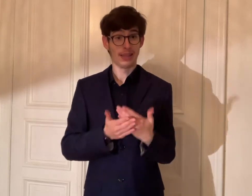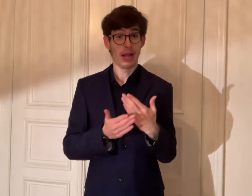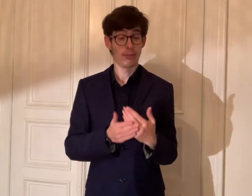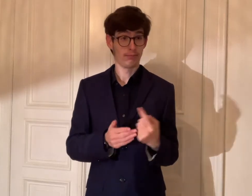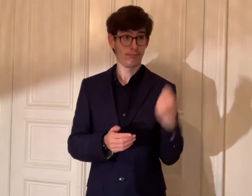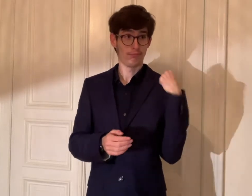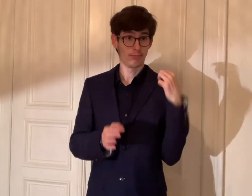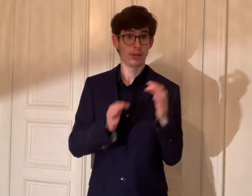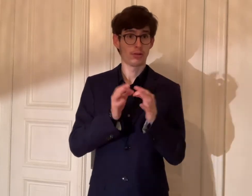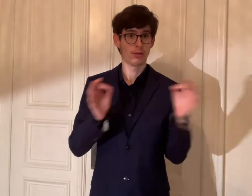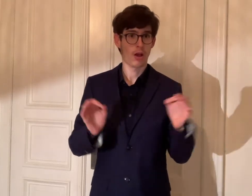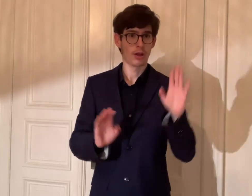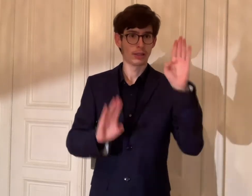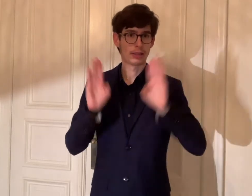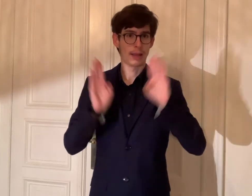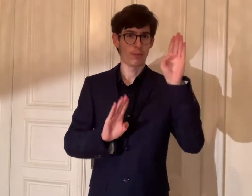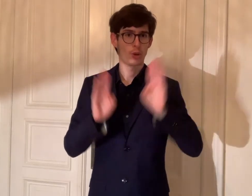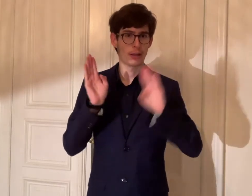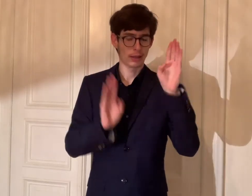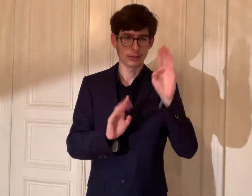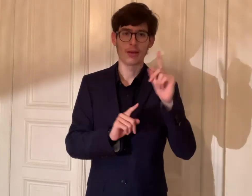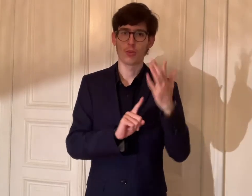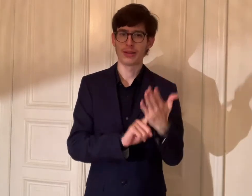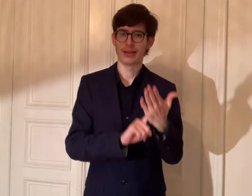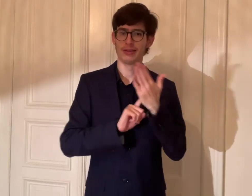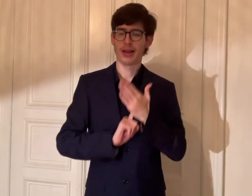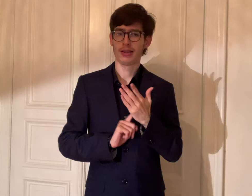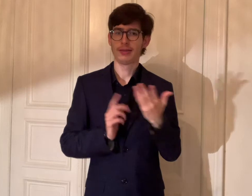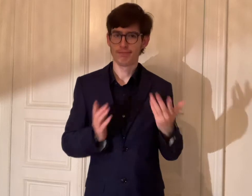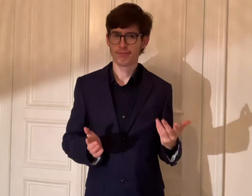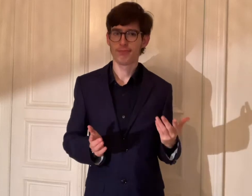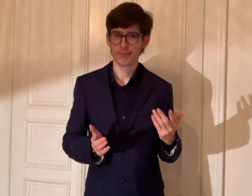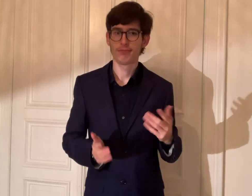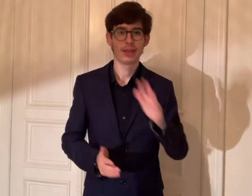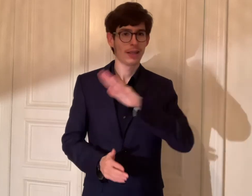Deshalb hat mir der Tag der Demokratie gezeigt,